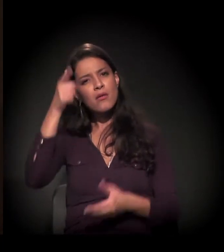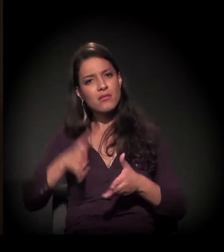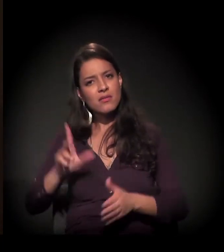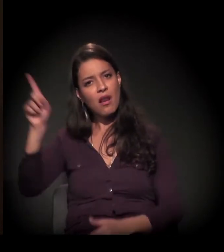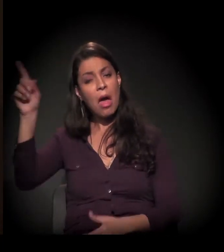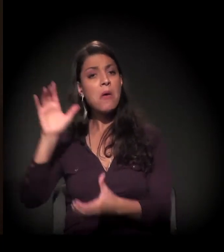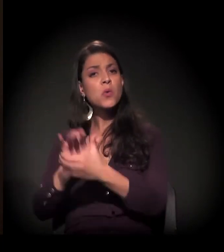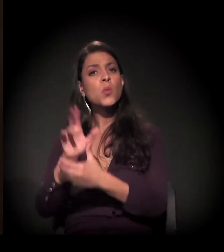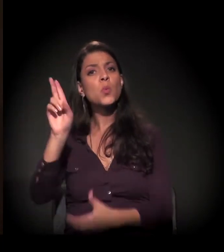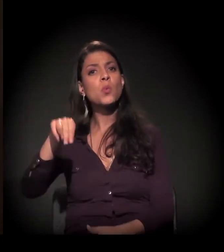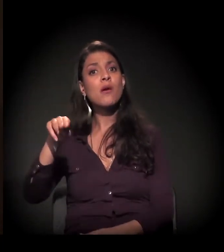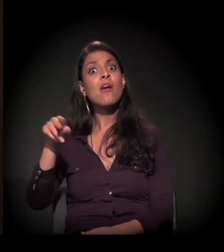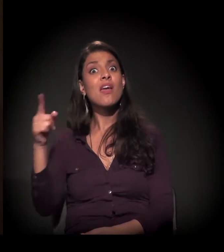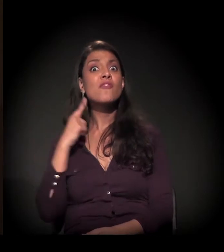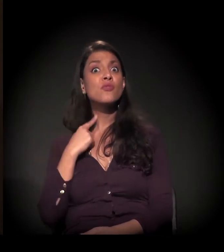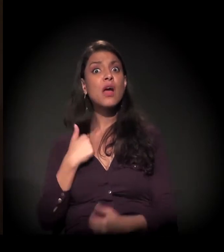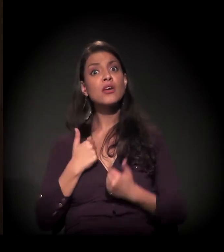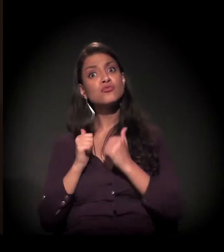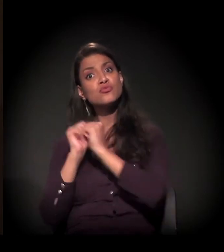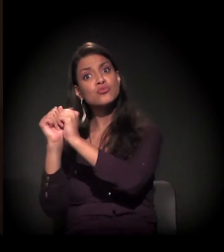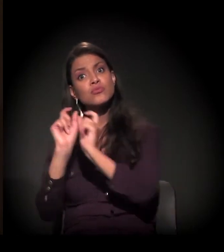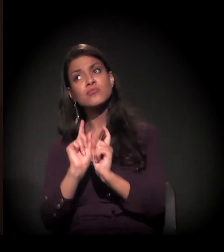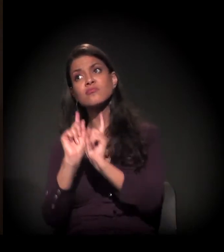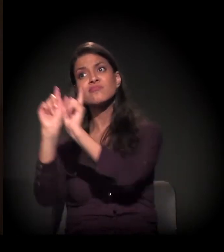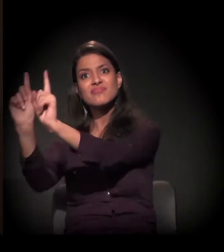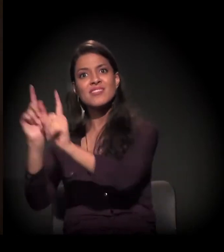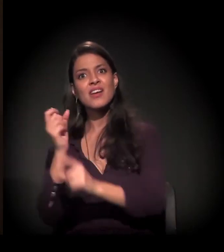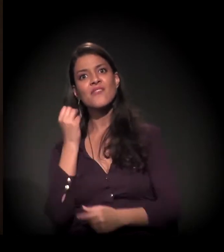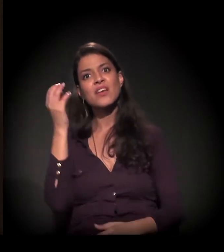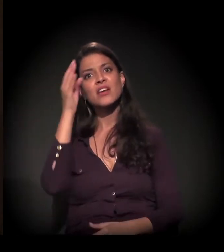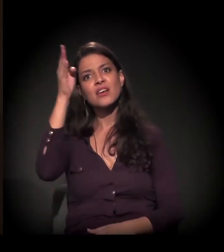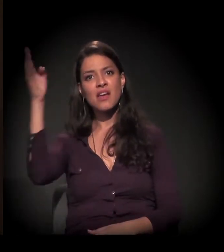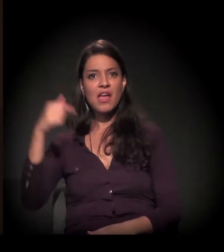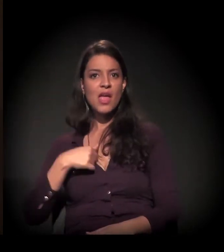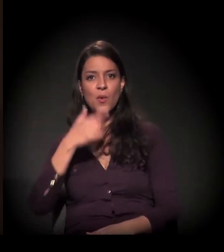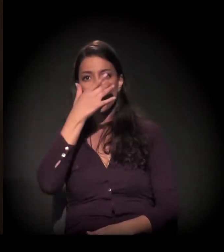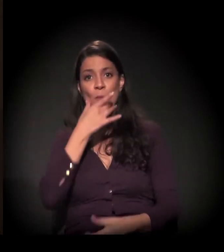e queria que eu viajasse com ele, claro. Eu, uma esposa novinha, tudo,